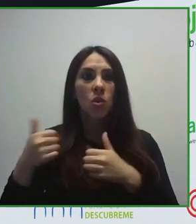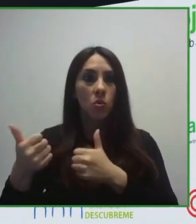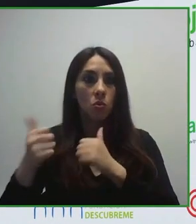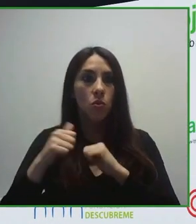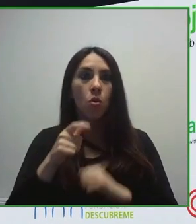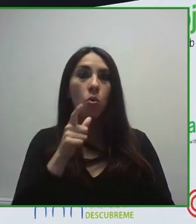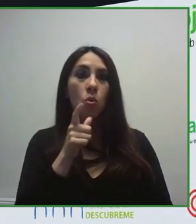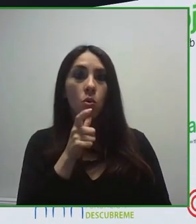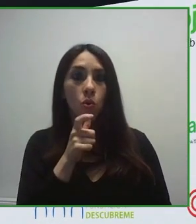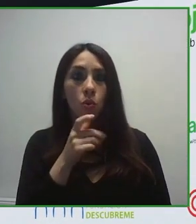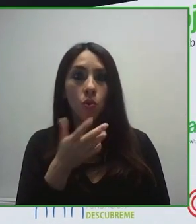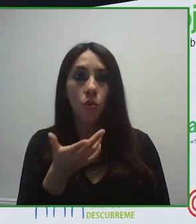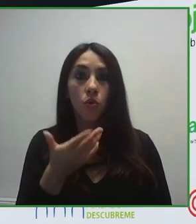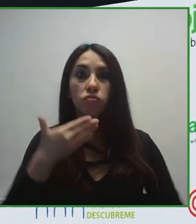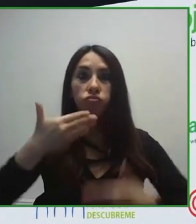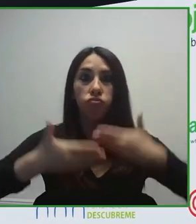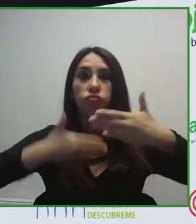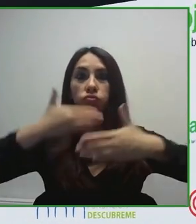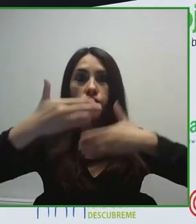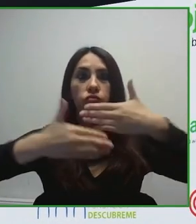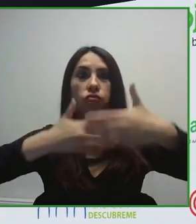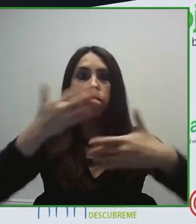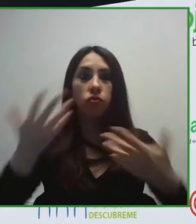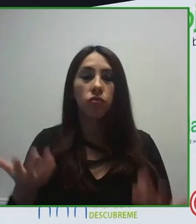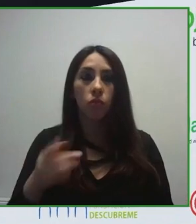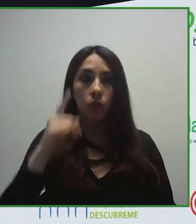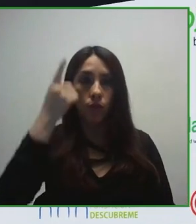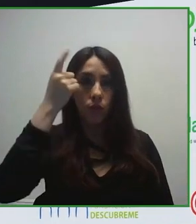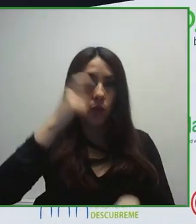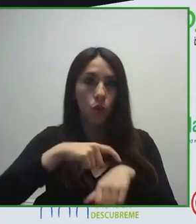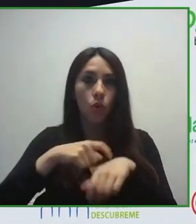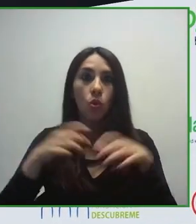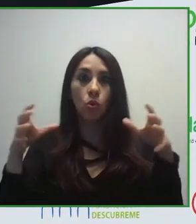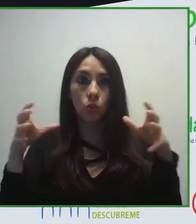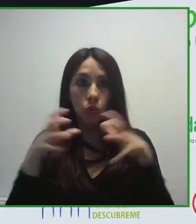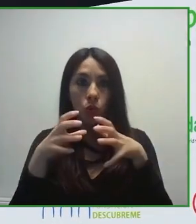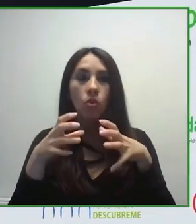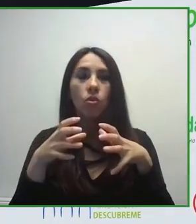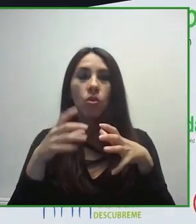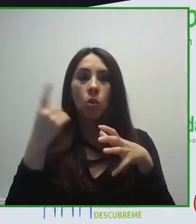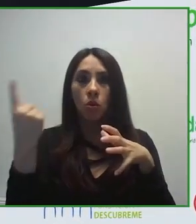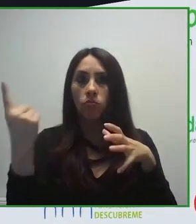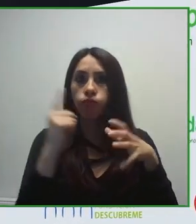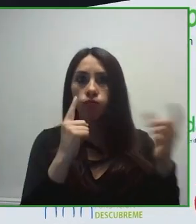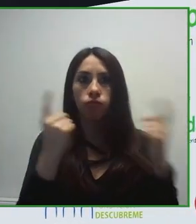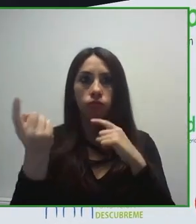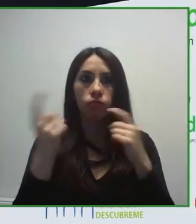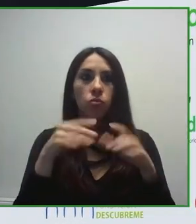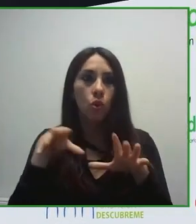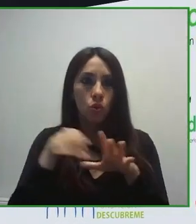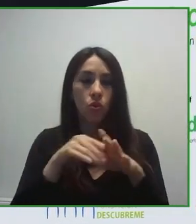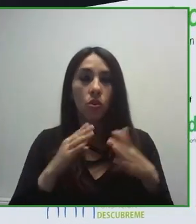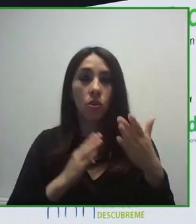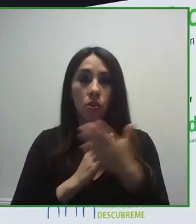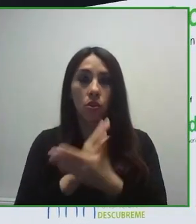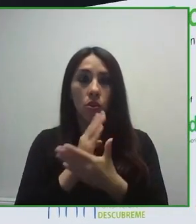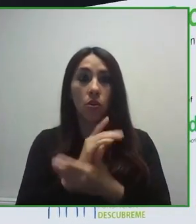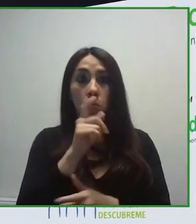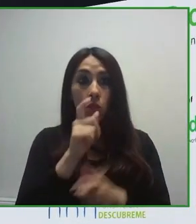Es una organización gestionada por personas con discapacidad, tratando de mejorar la calidad de vida de las personas con discapacidad.